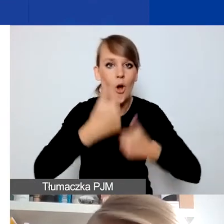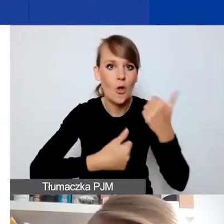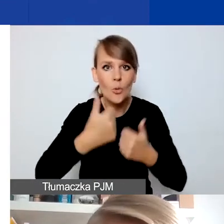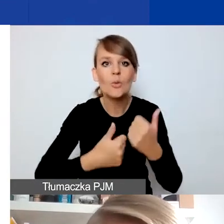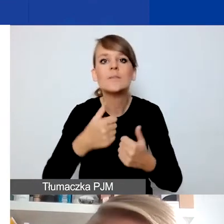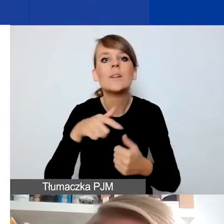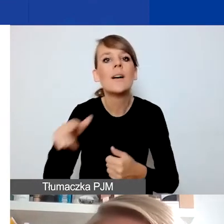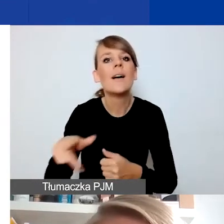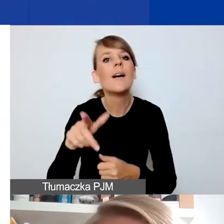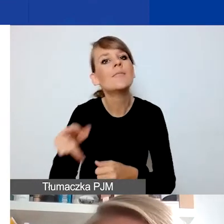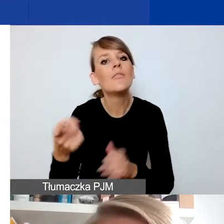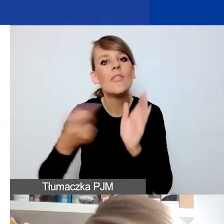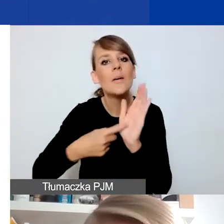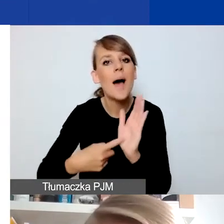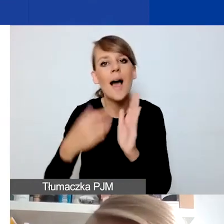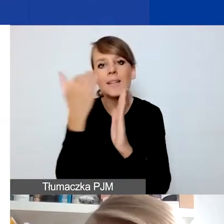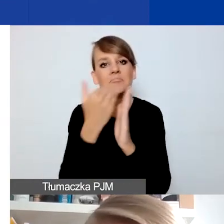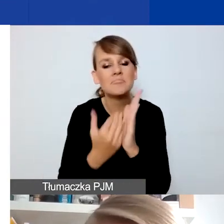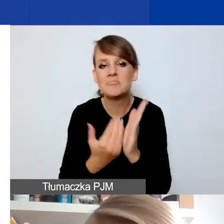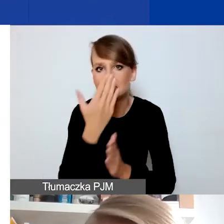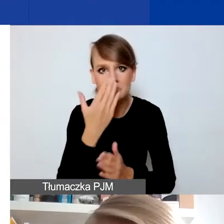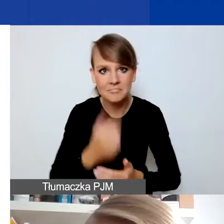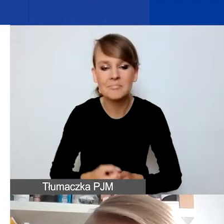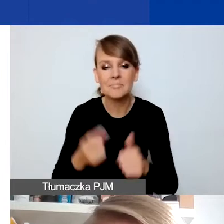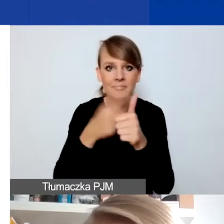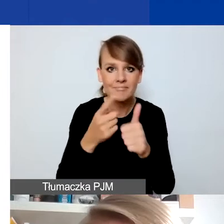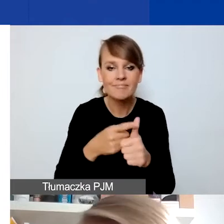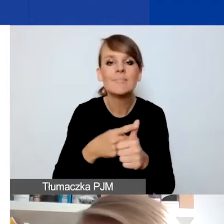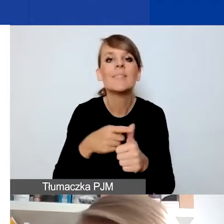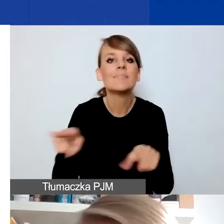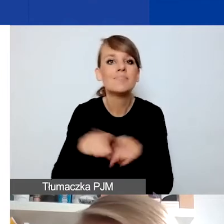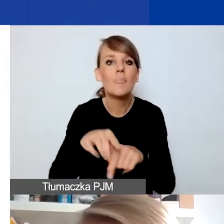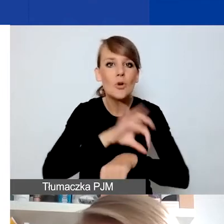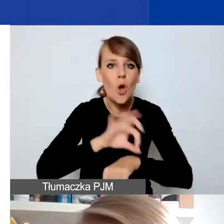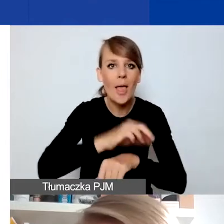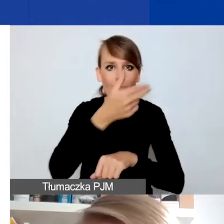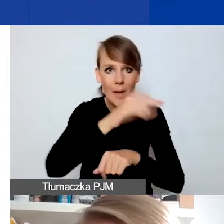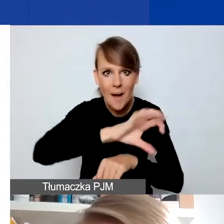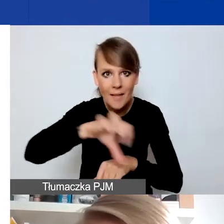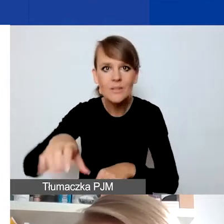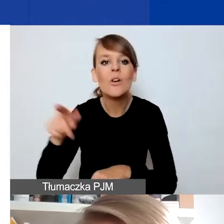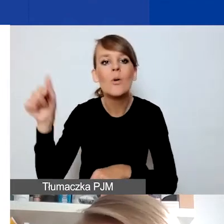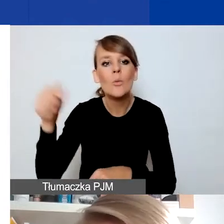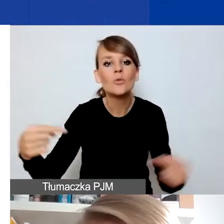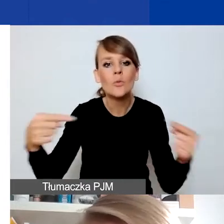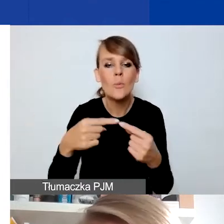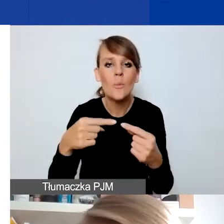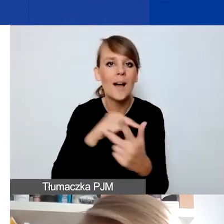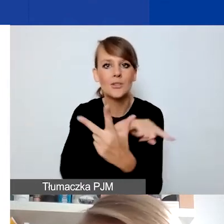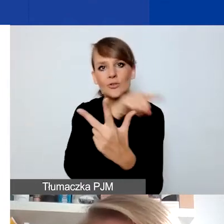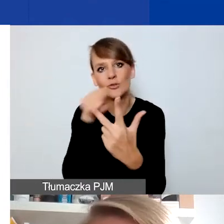Po pierwsze, tak jak projekty w konkursie tematycznym muszą wpisywać się w jeden z trzech obszarów wsparcia w tym programie.